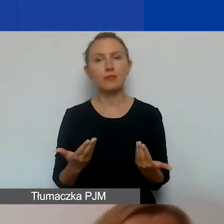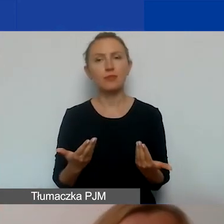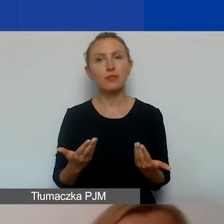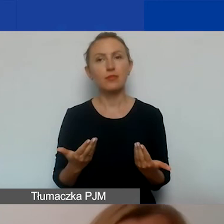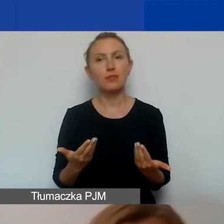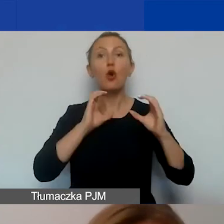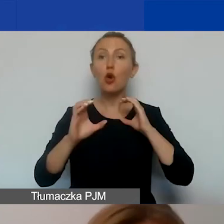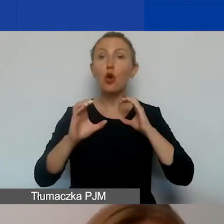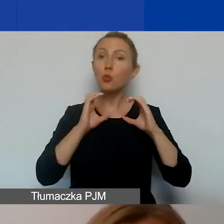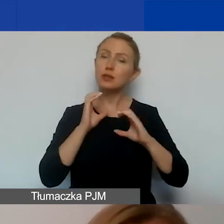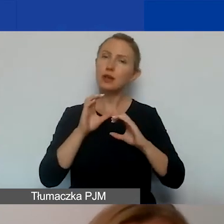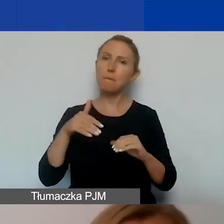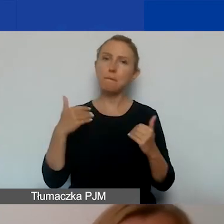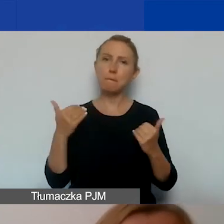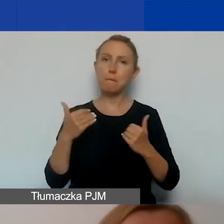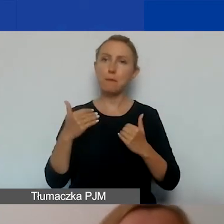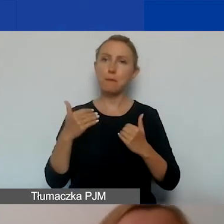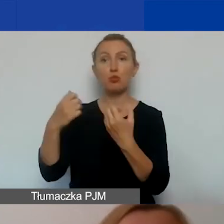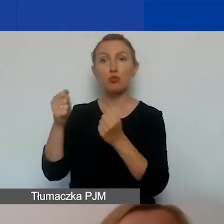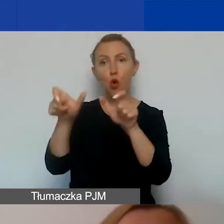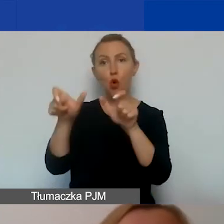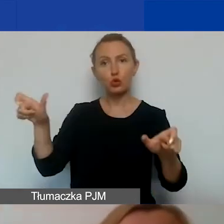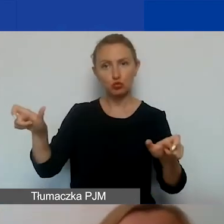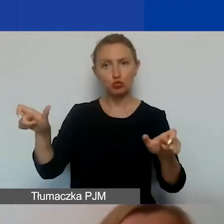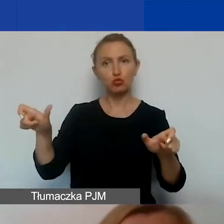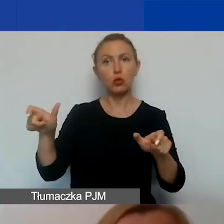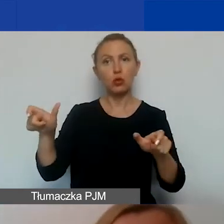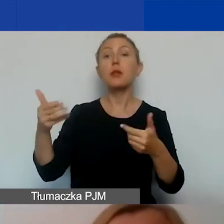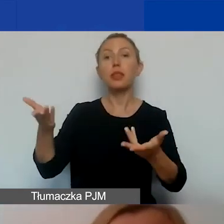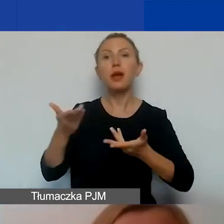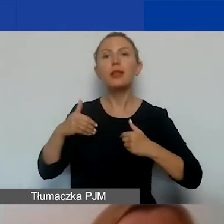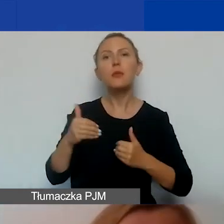z potencjalnymi odbiorcami i odbiorczyniami projektu pozwala nam zdiagnozować sytuację.